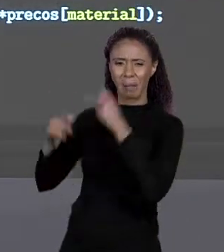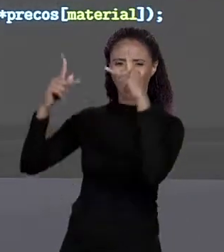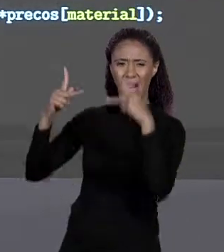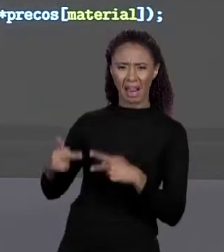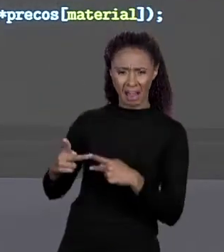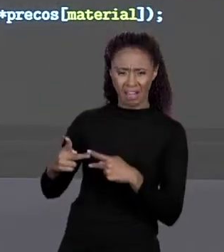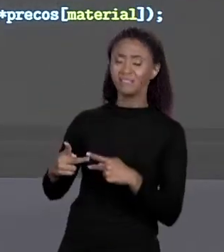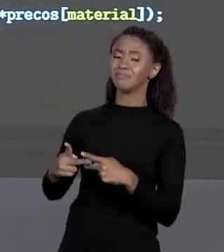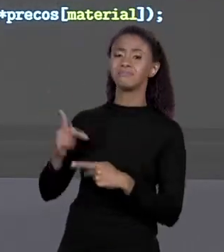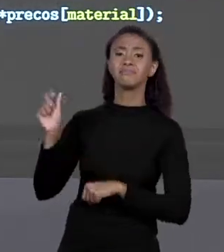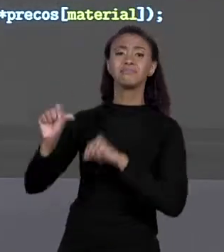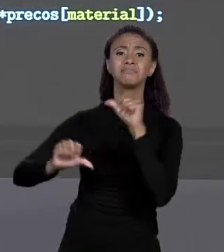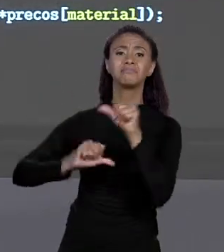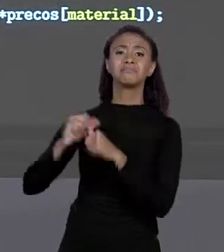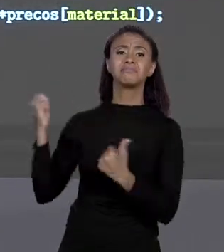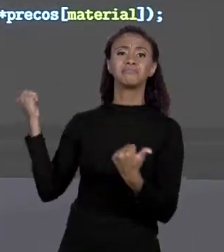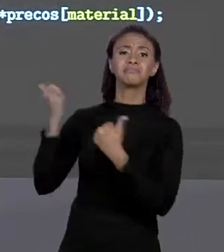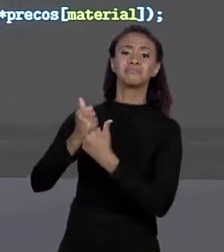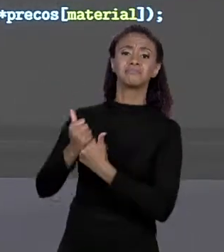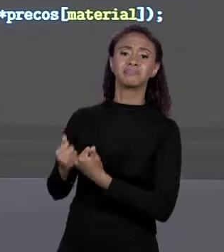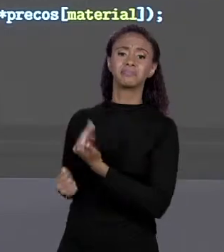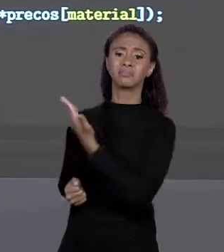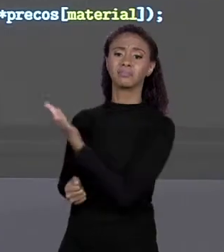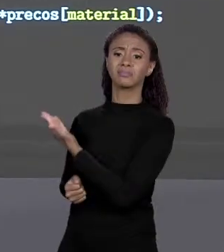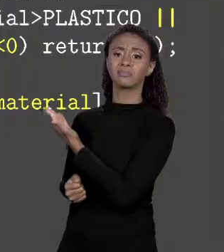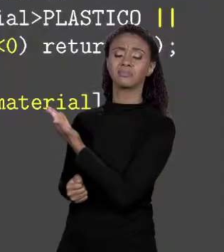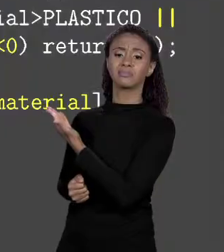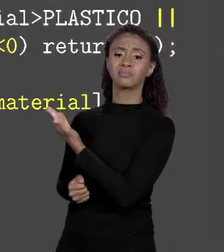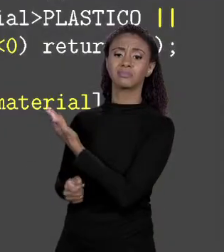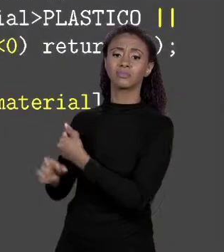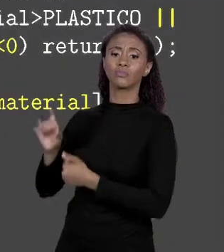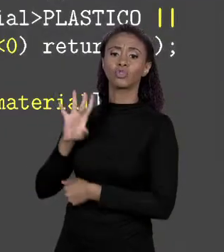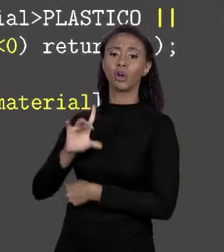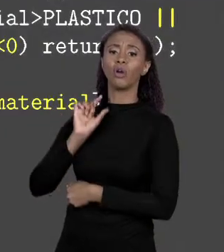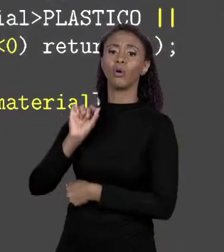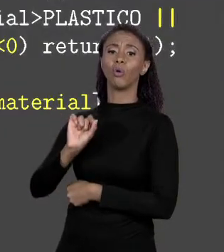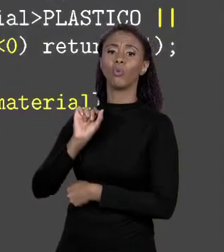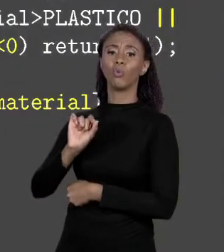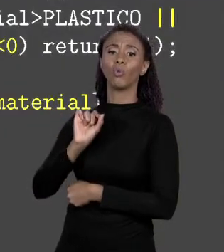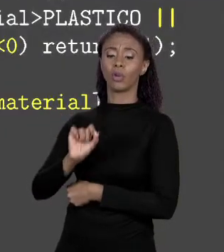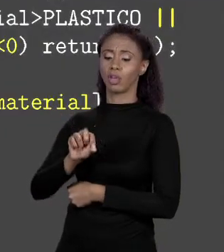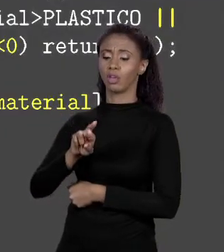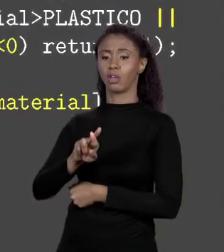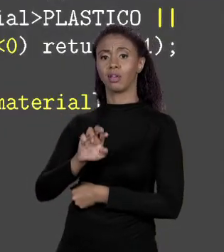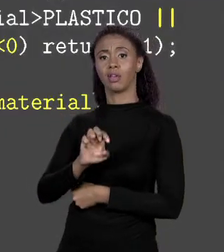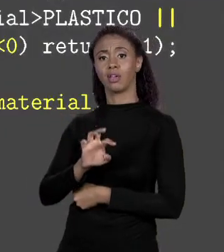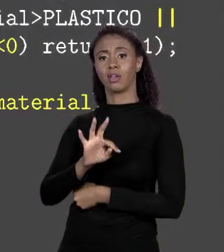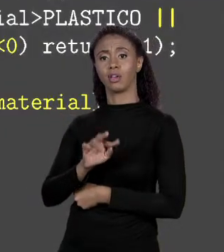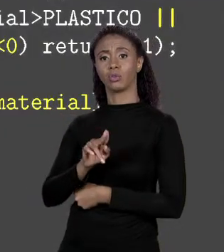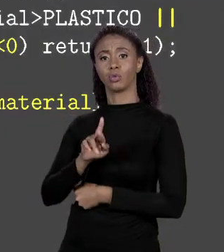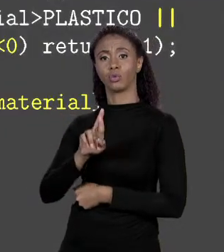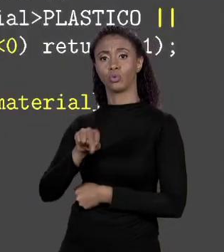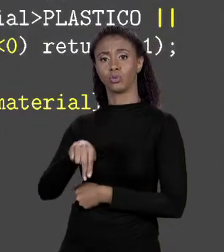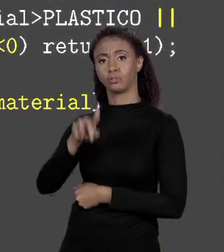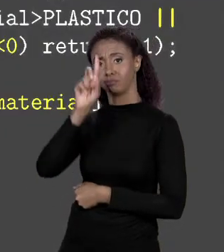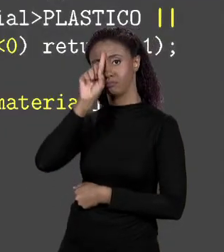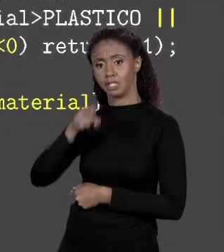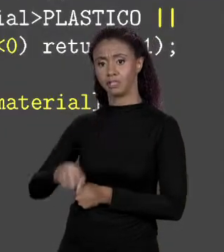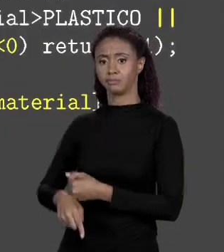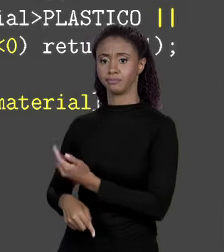SER TROCADO SIMPLESMENTE POR UM "RETURN". EU PEGO... SE O MATERIAL ENTRE O MATERIAL, O